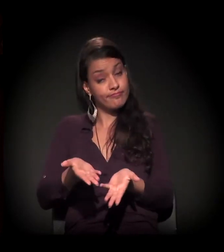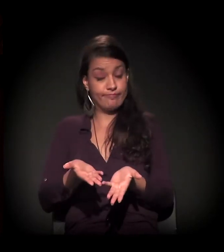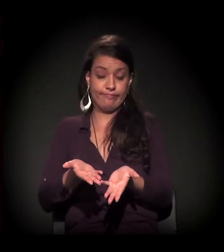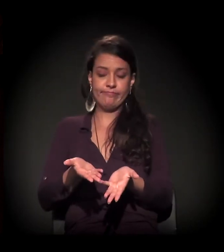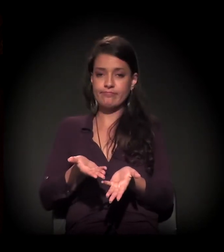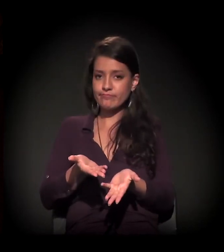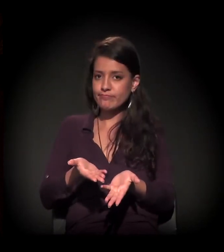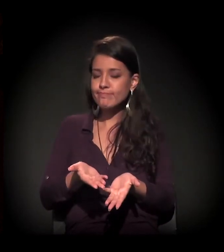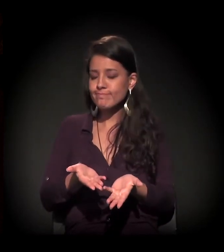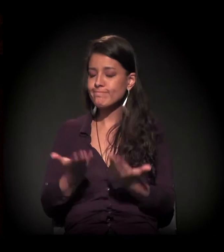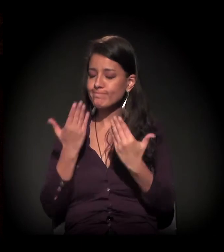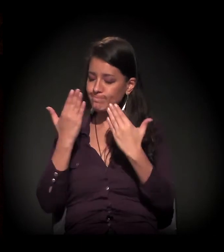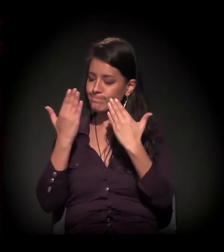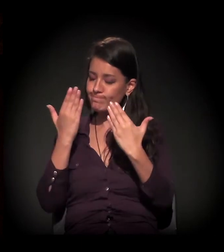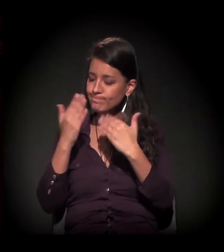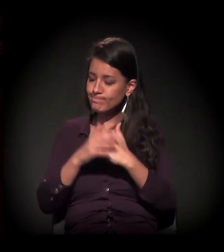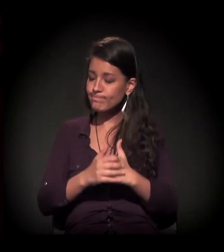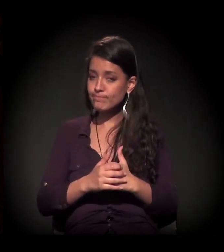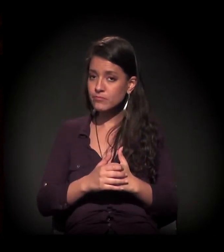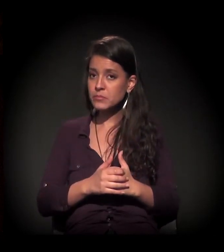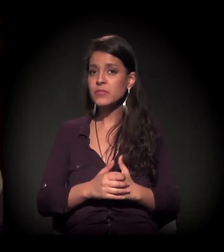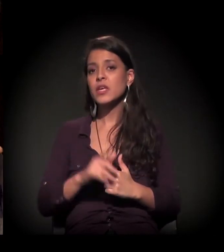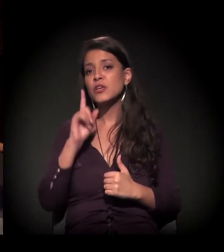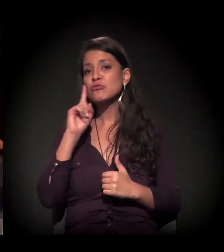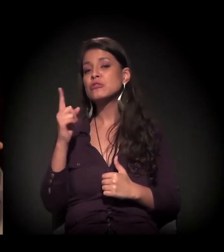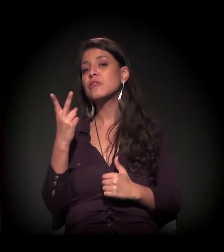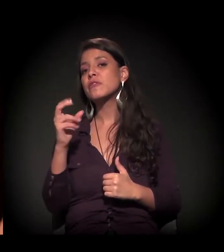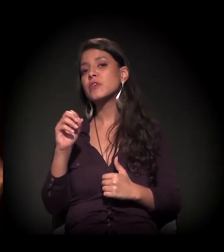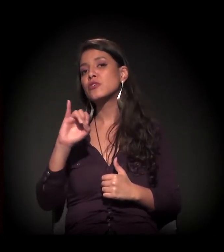E eu saí dia 20 de julho.